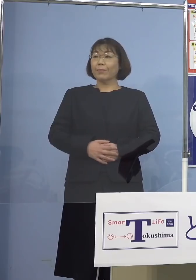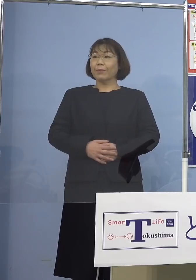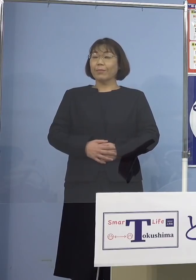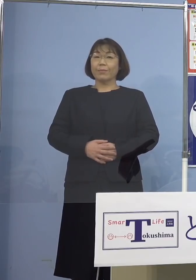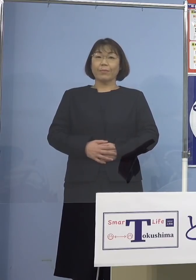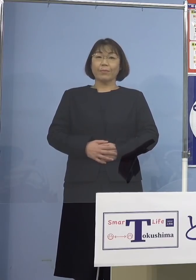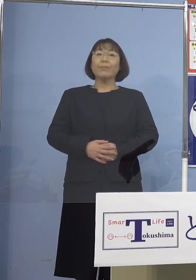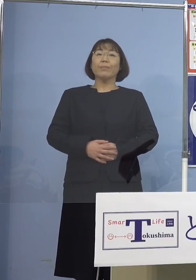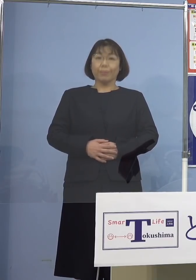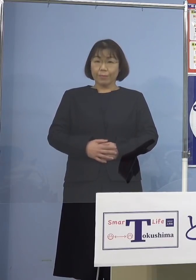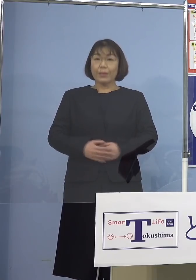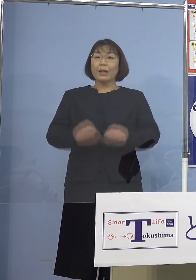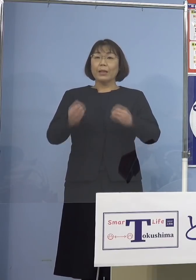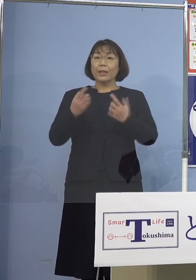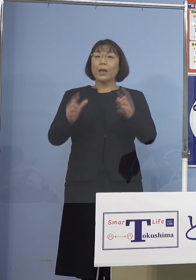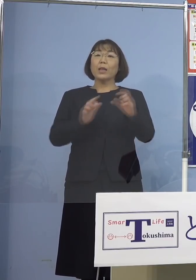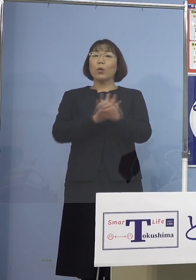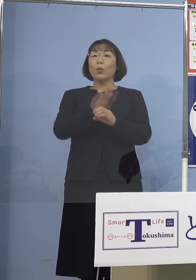（知事） それでは新型コロナウイルス感染症の